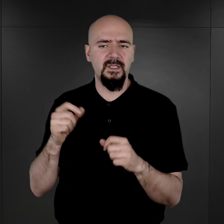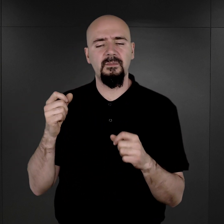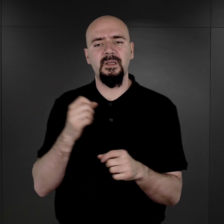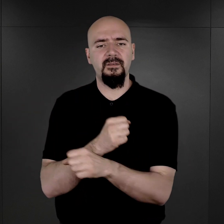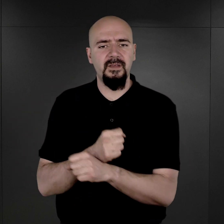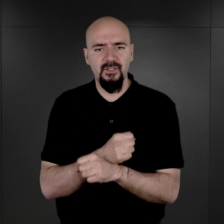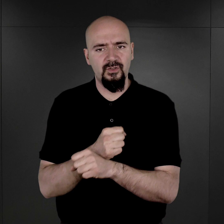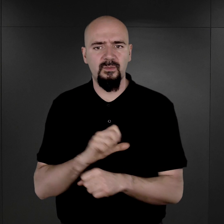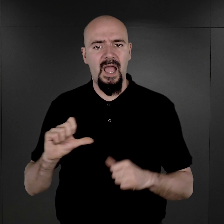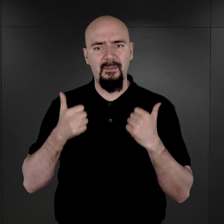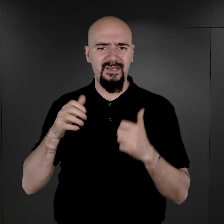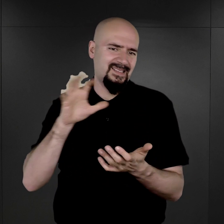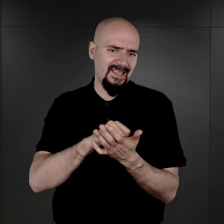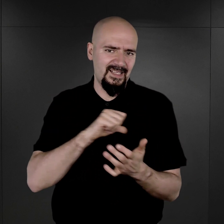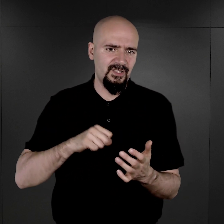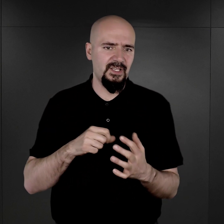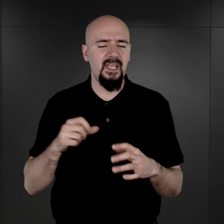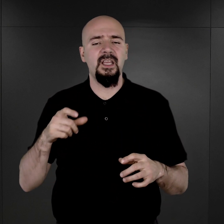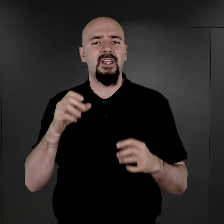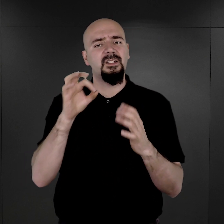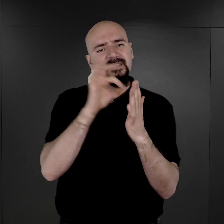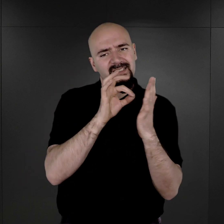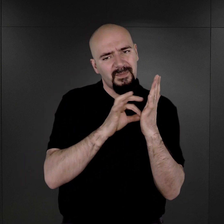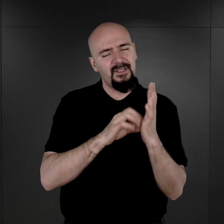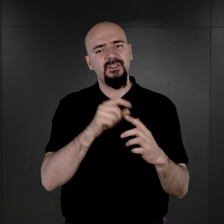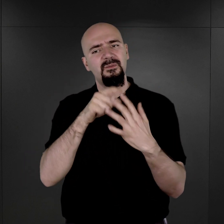żeby oni zajęli się usystematyzowaniem administracji w obozie romskim